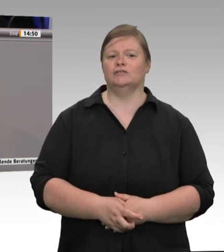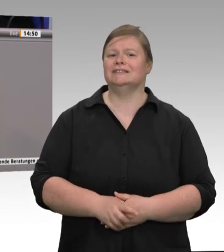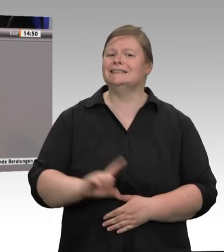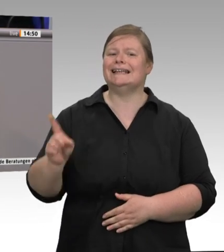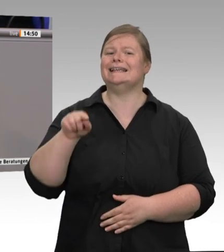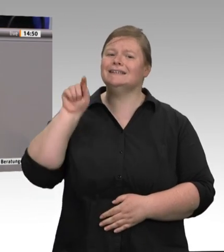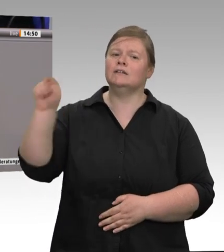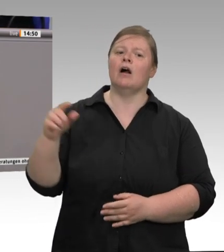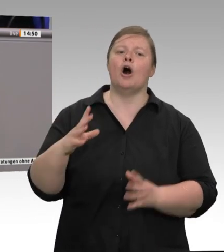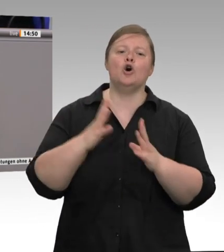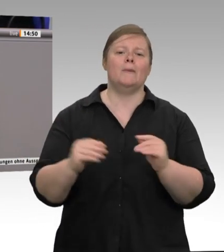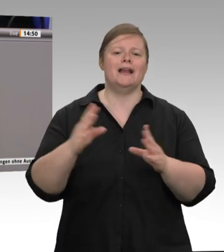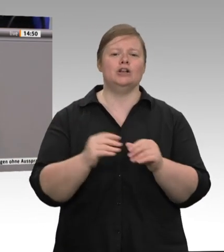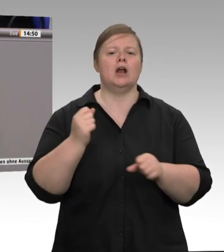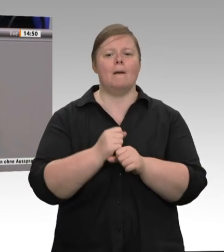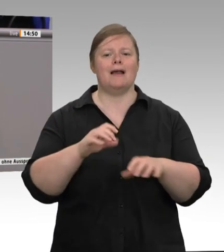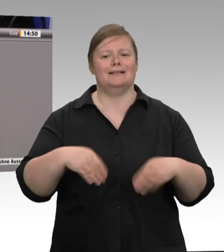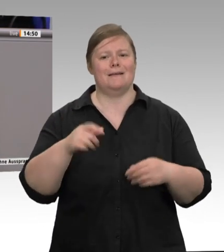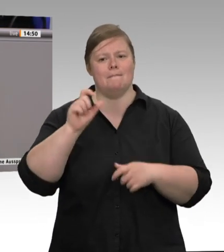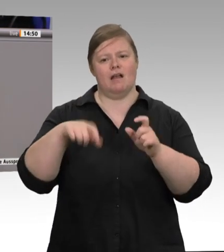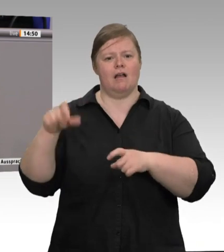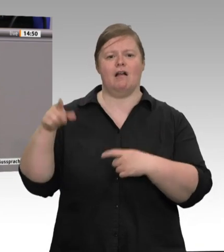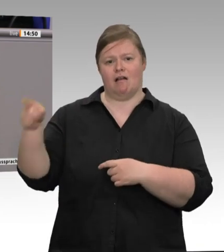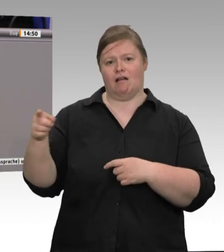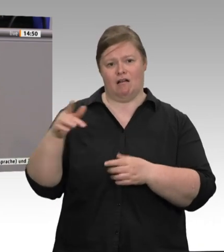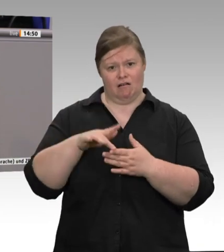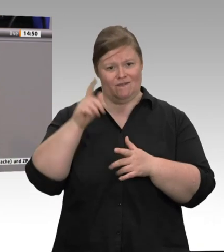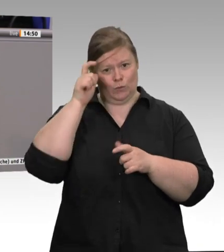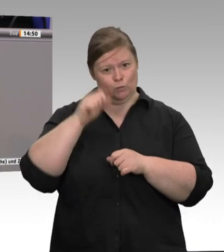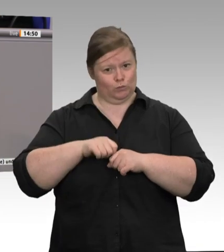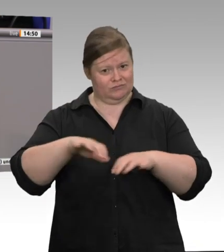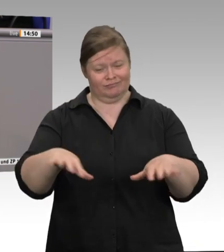Die Bundesregierung will jetzt Werkverträge verbieten. Ich bin gespannt, wie sich die